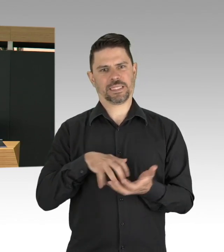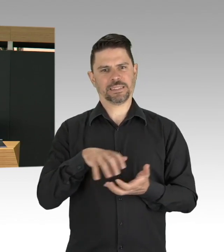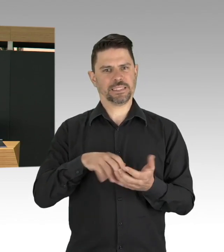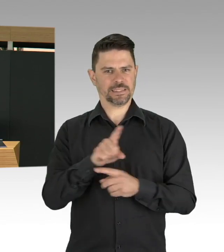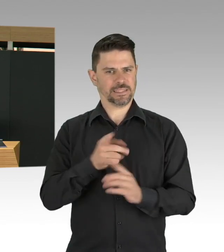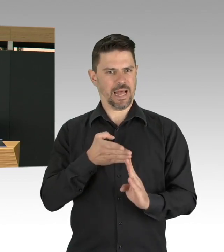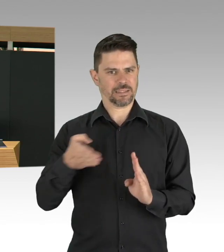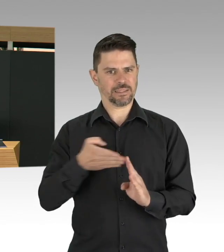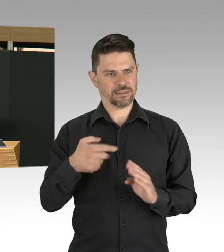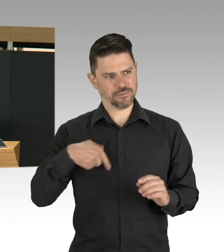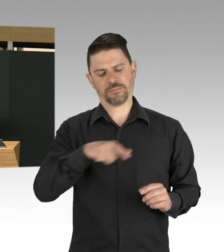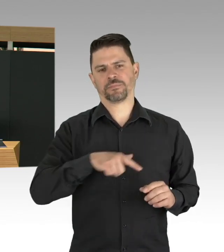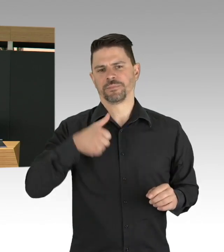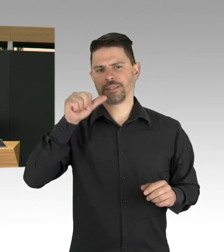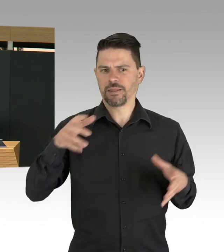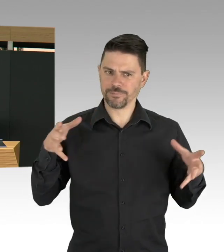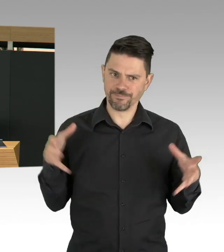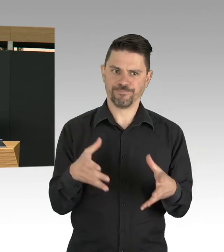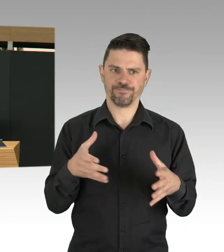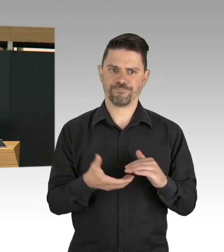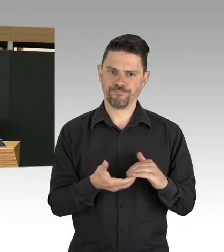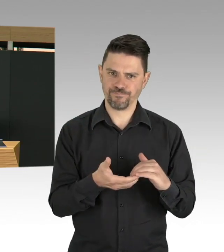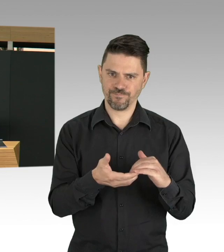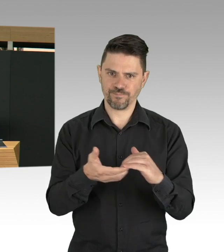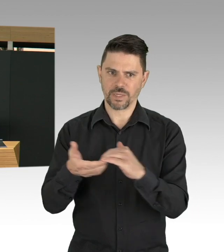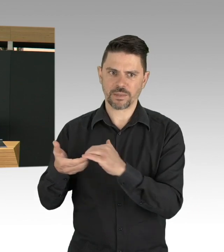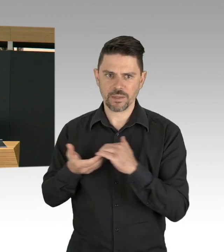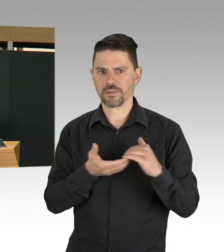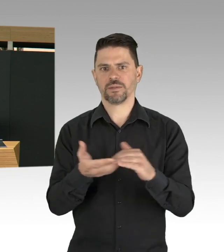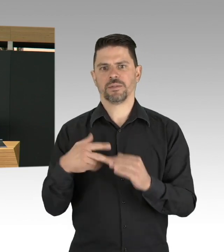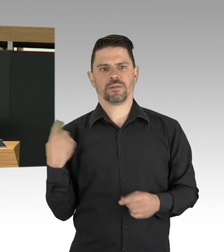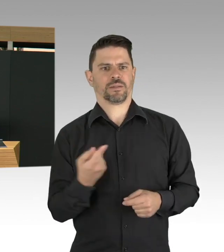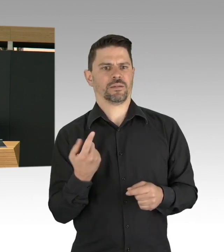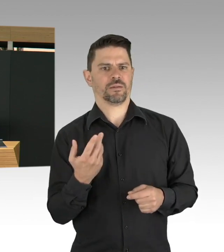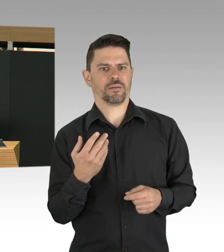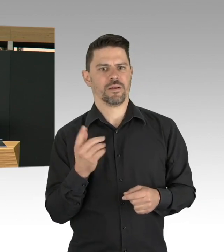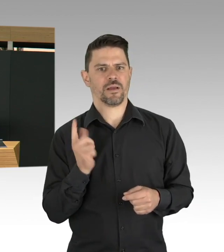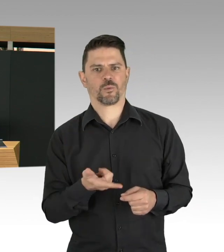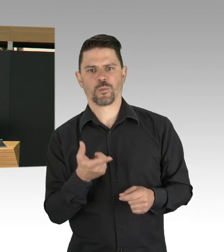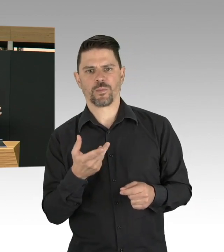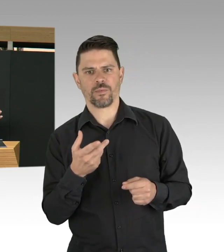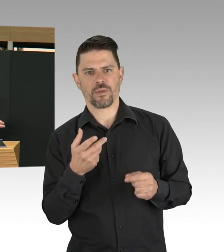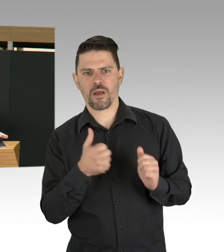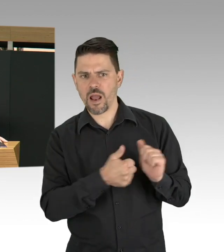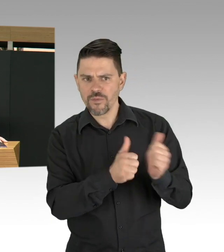diese Alltagskultur, denke ich, sind wir auch ganz gut dabei, das miteinander auch zu entwickeln.